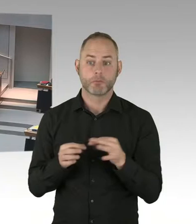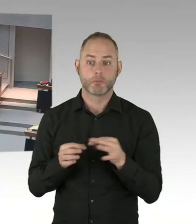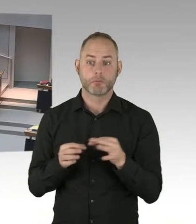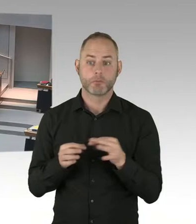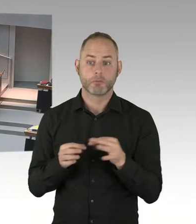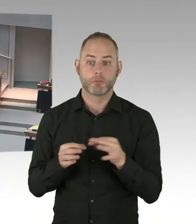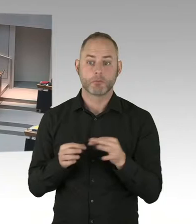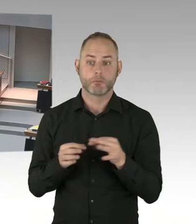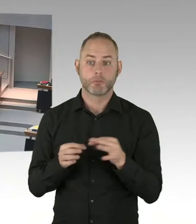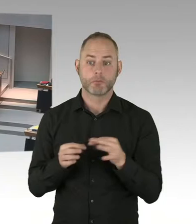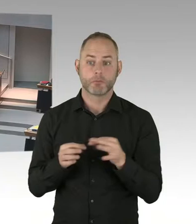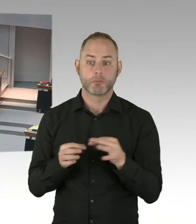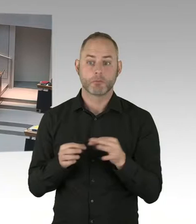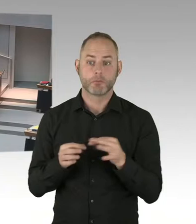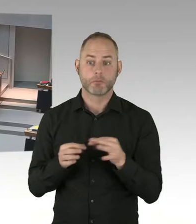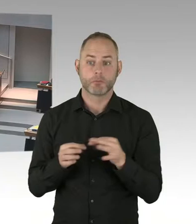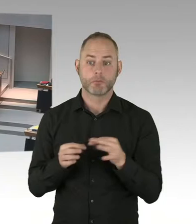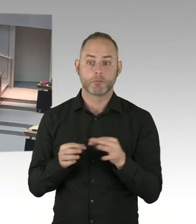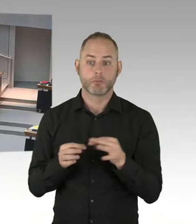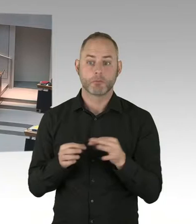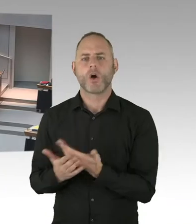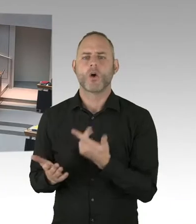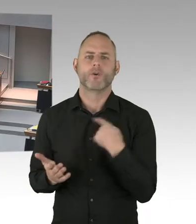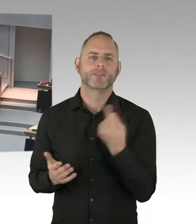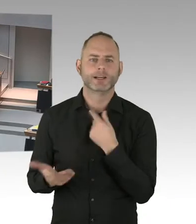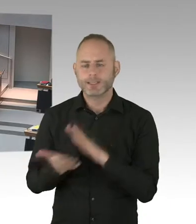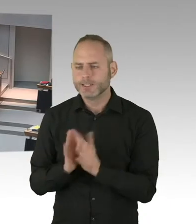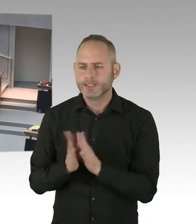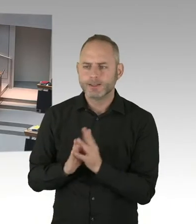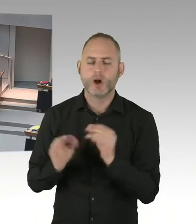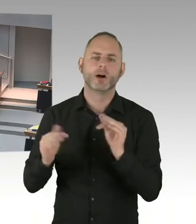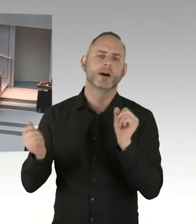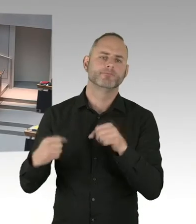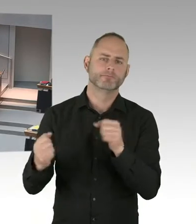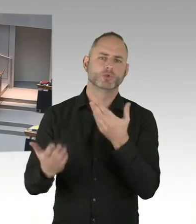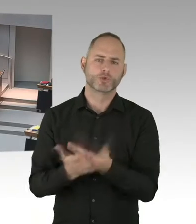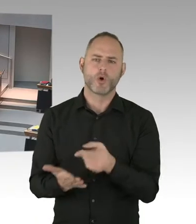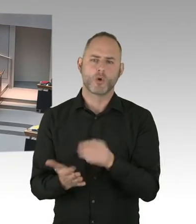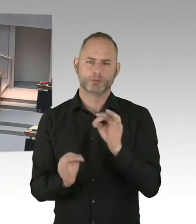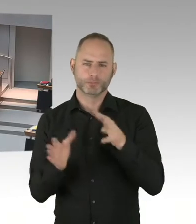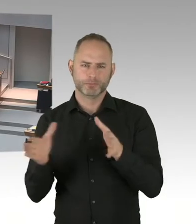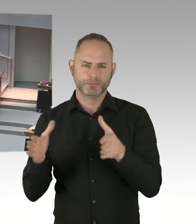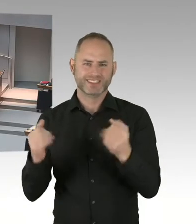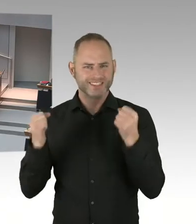dass wir für zentrale Plätze dieser Stadt Überlegungen anstellen den öffentlichen Raum zu sichern.